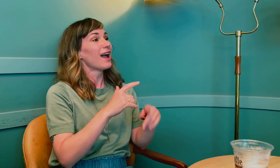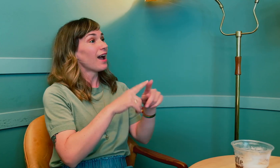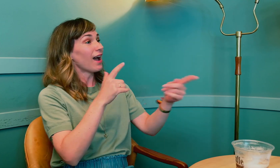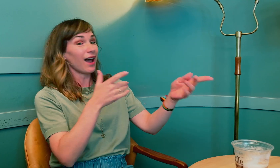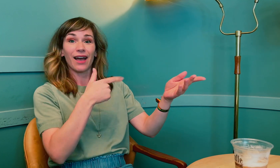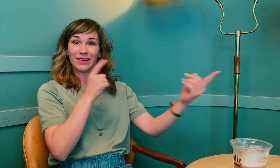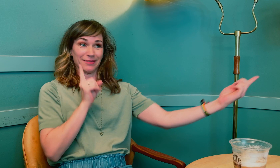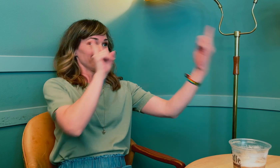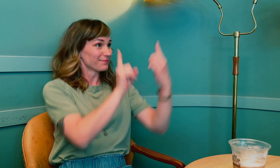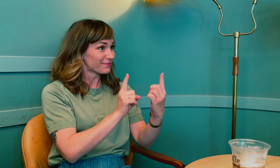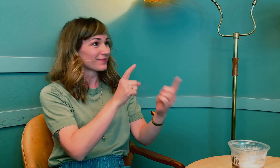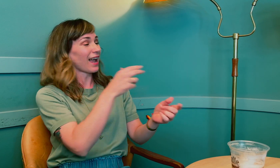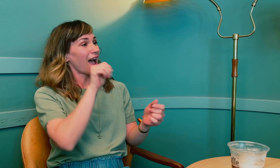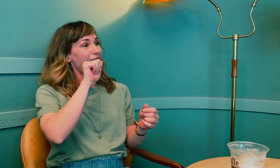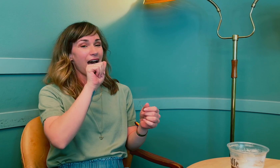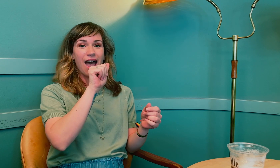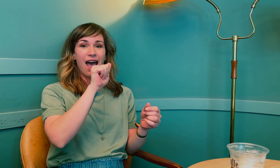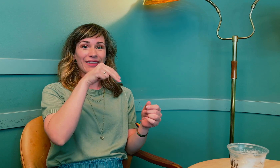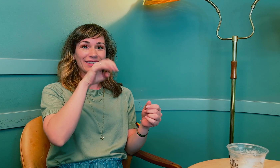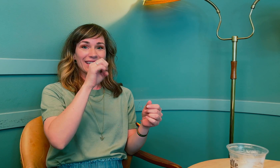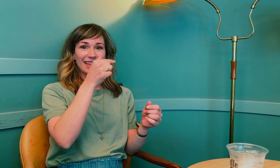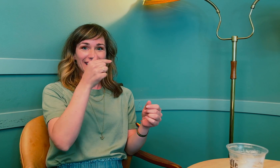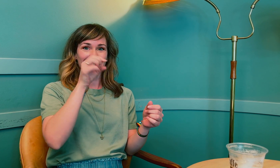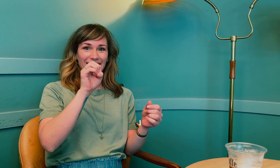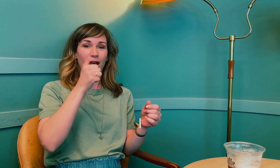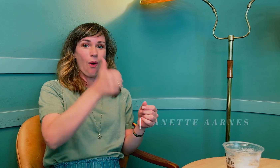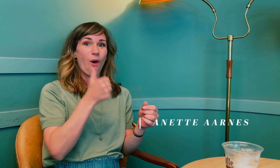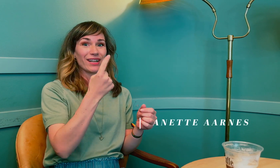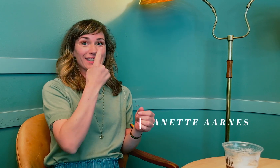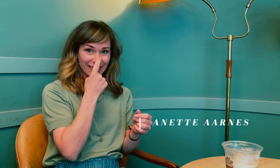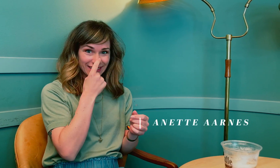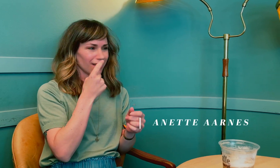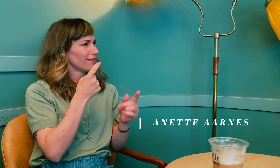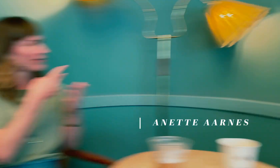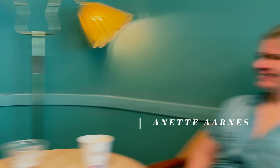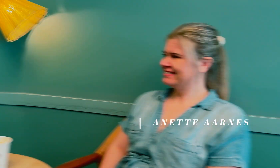Vi er her med Anette Årnes, tegn ...